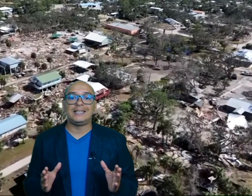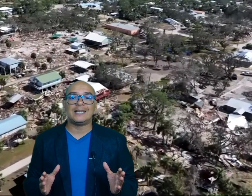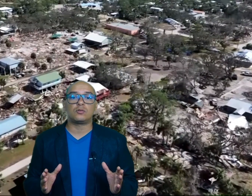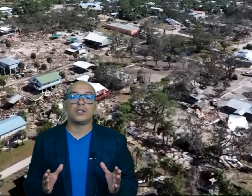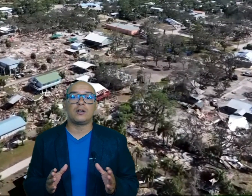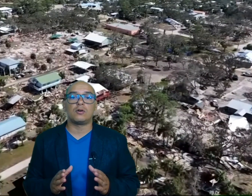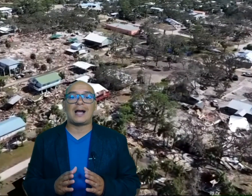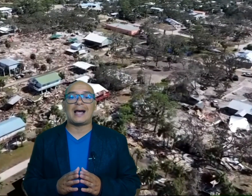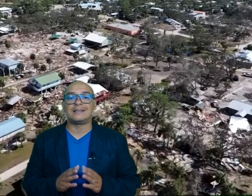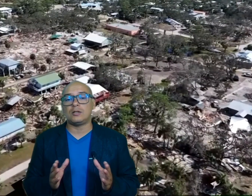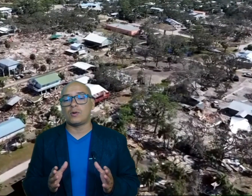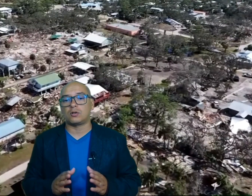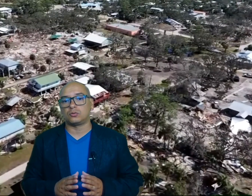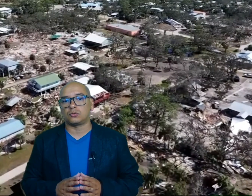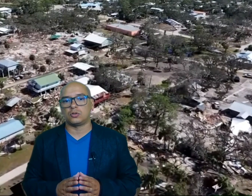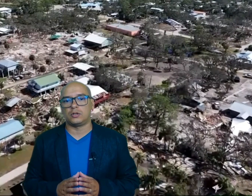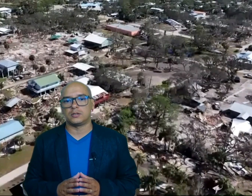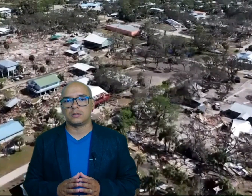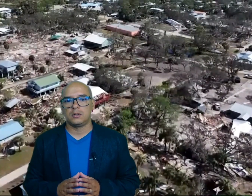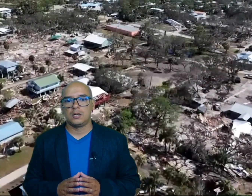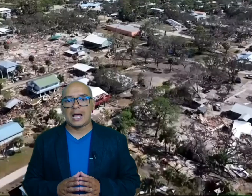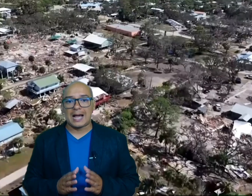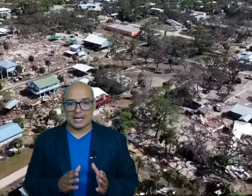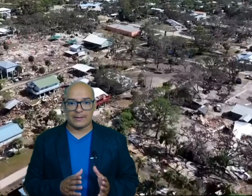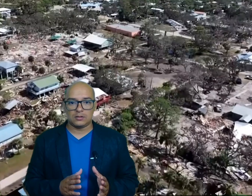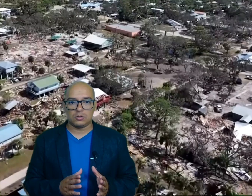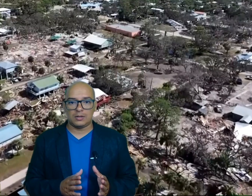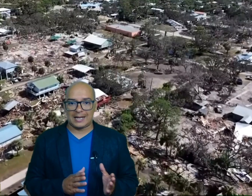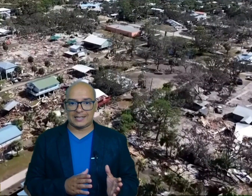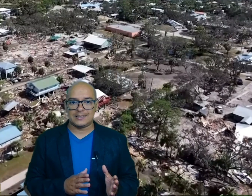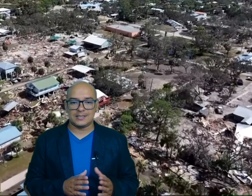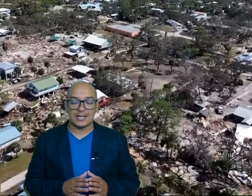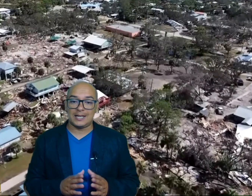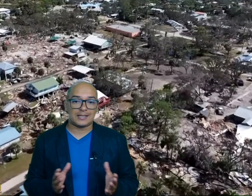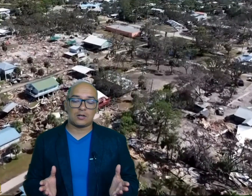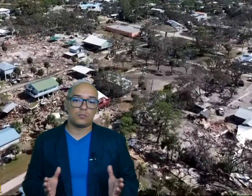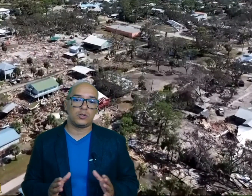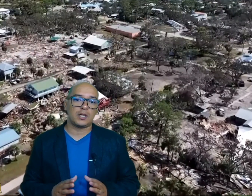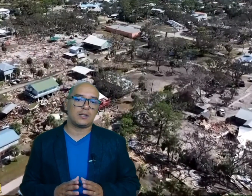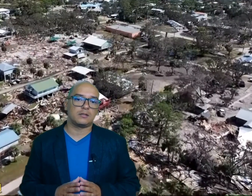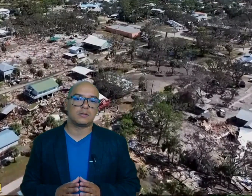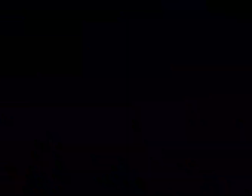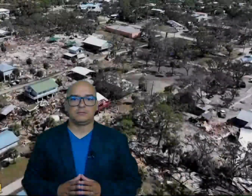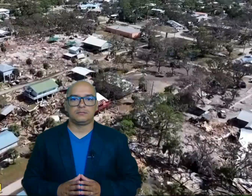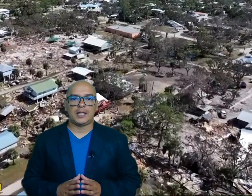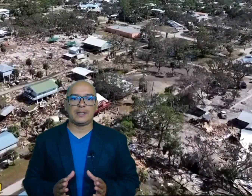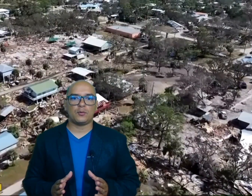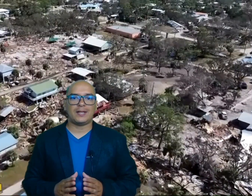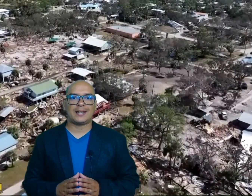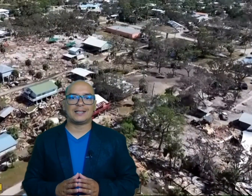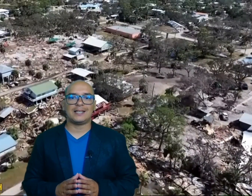destruyeron antiguas construcciones agravando la crisis en estas comunidades equipos de rescate de